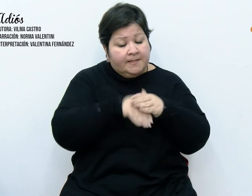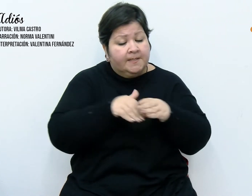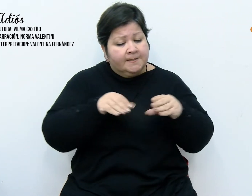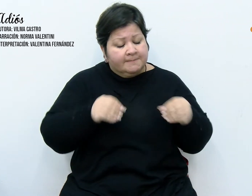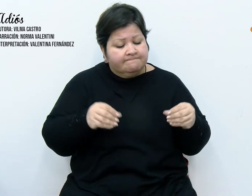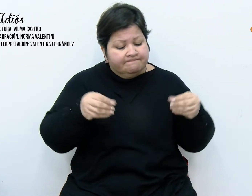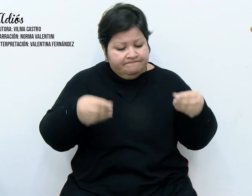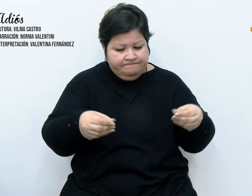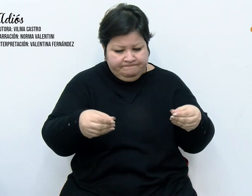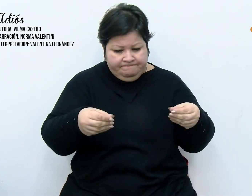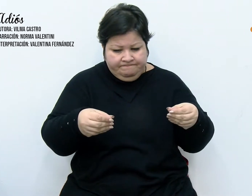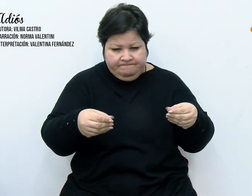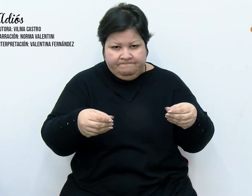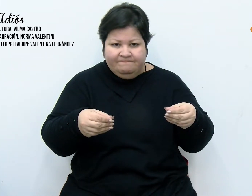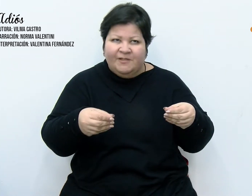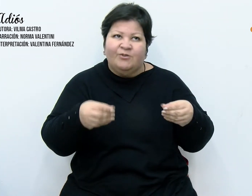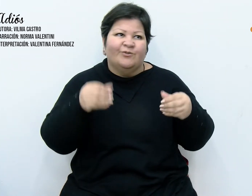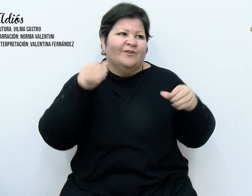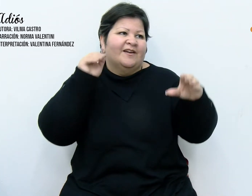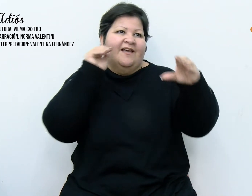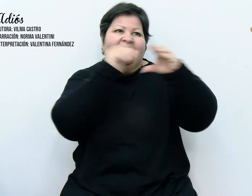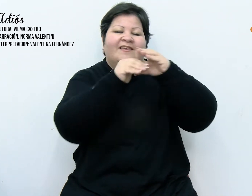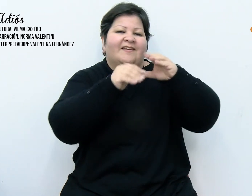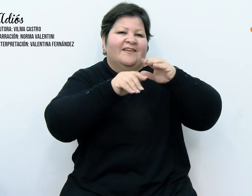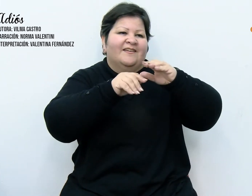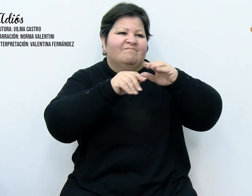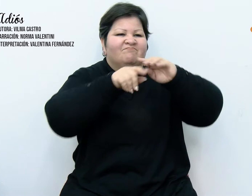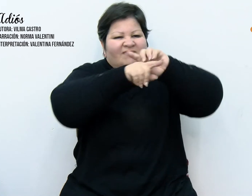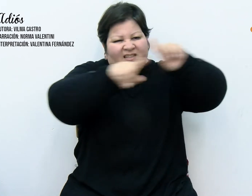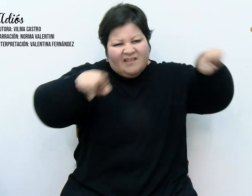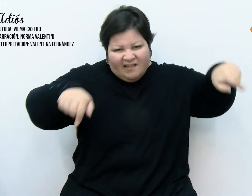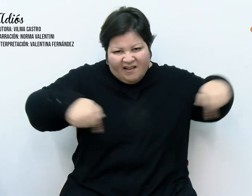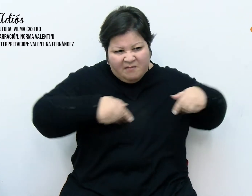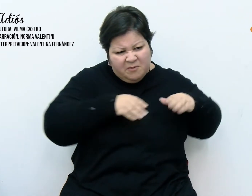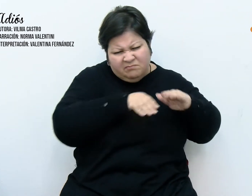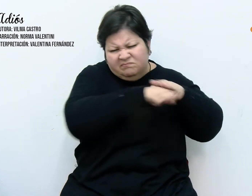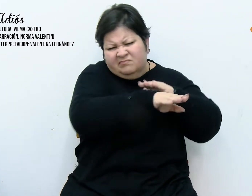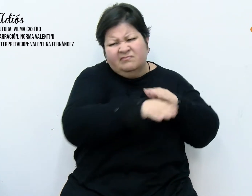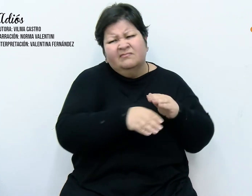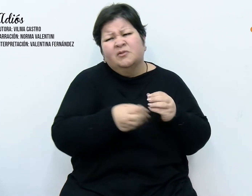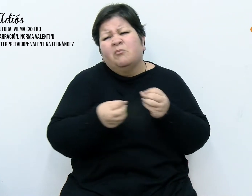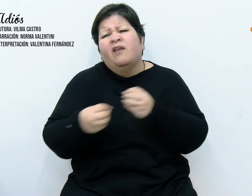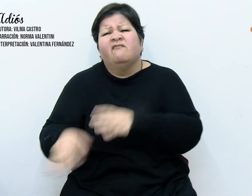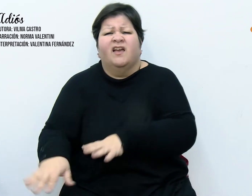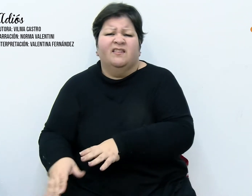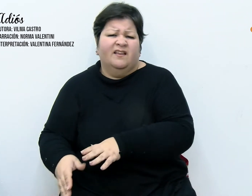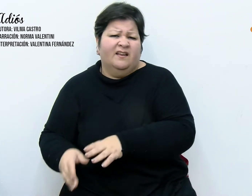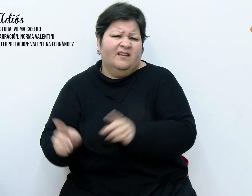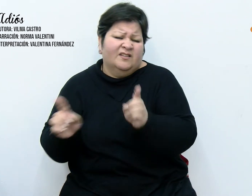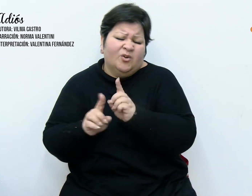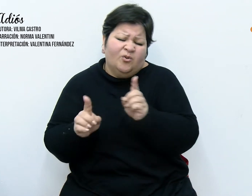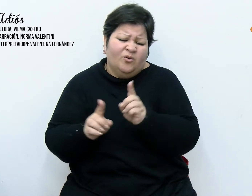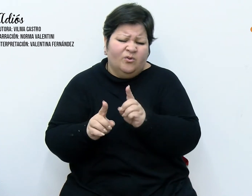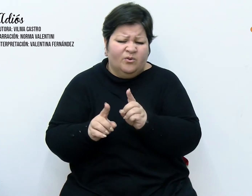a dejarlas en el galpón por aquello de; ¡como las voy a tirar! Acto seguido, nos dispusimos